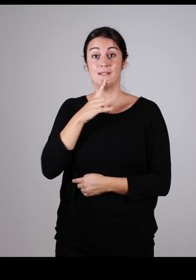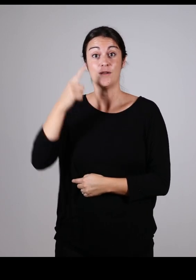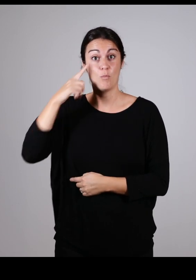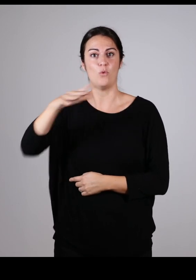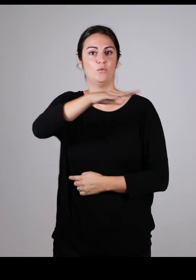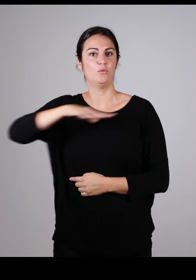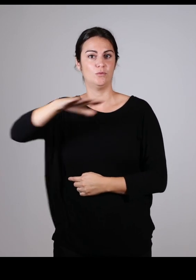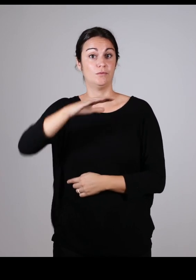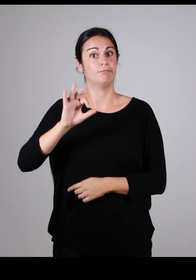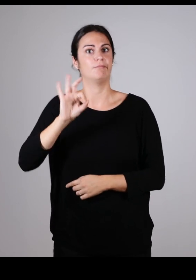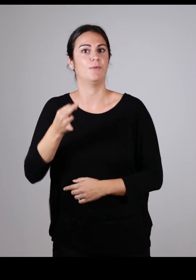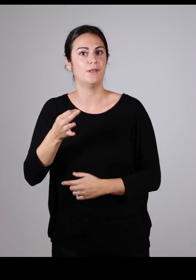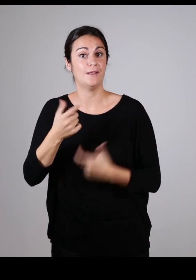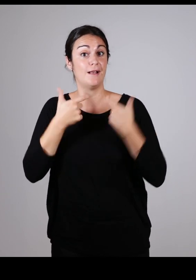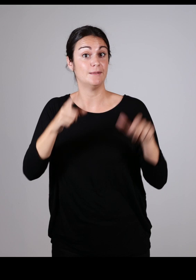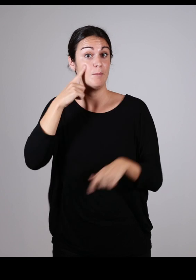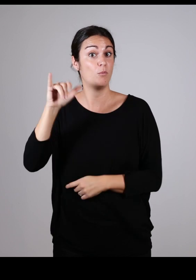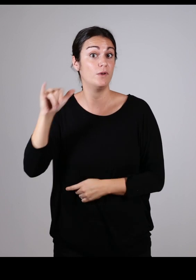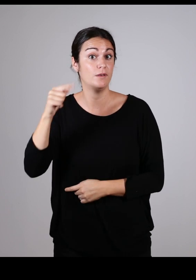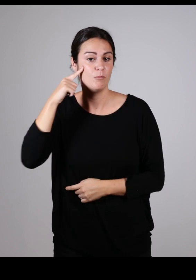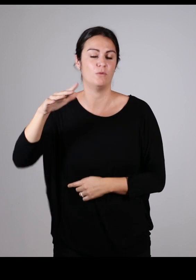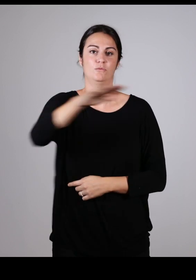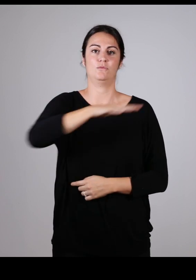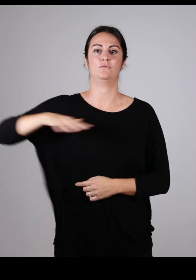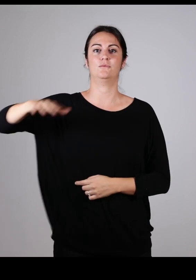car, oui, l’accessibilité c’est l’affaire de tous !